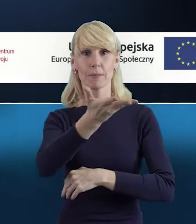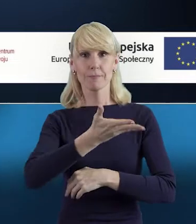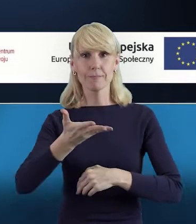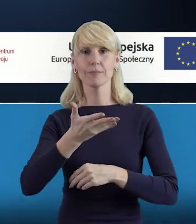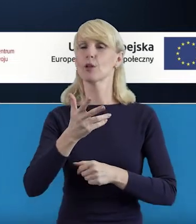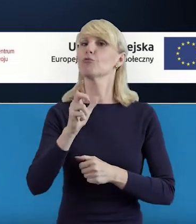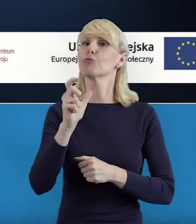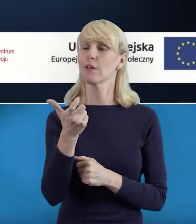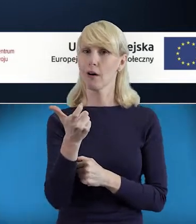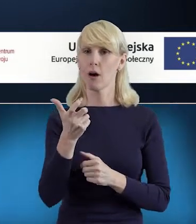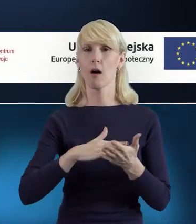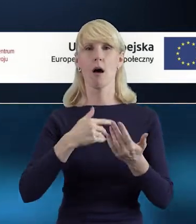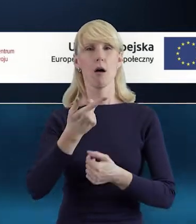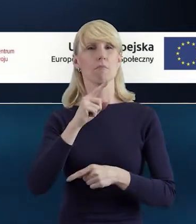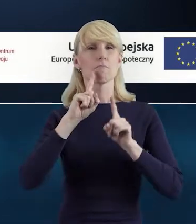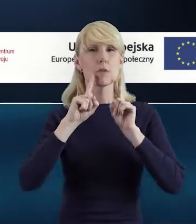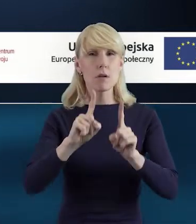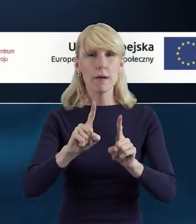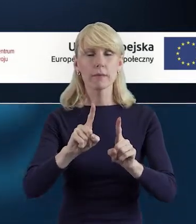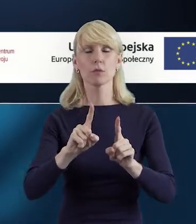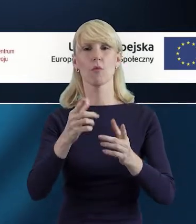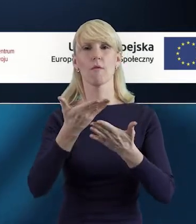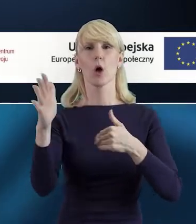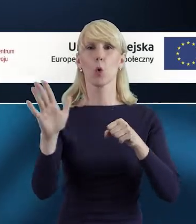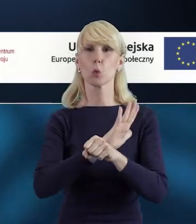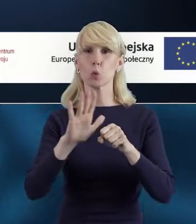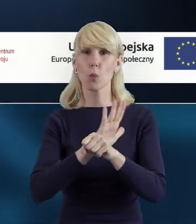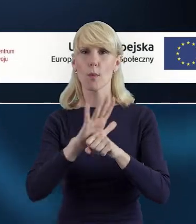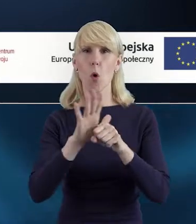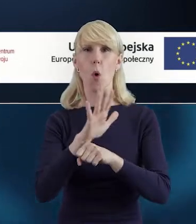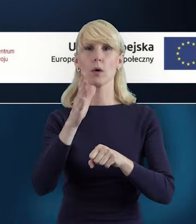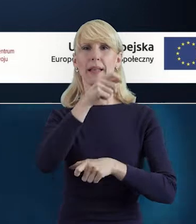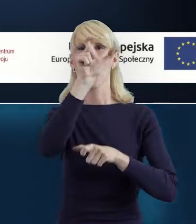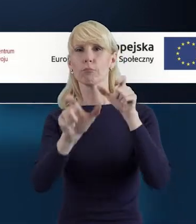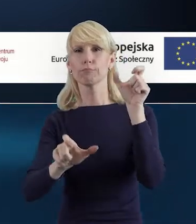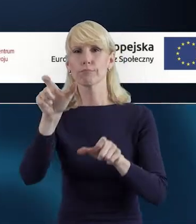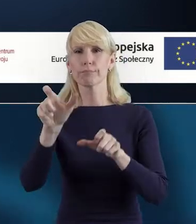dotyczące prawidłowego uzupełniania właśnie Bazy Personelu